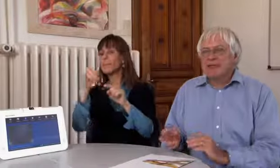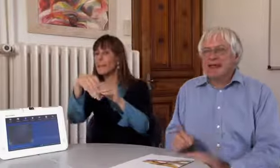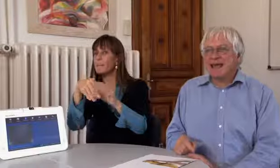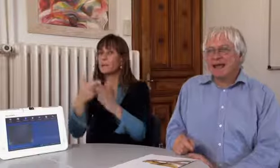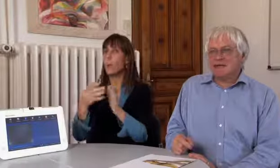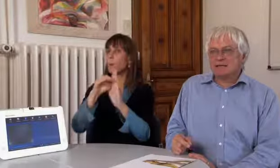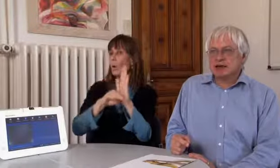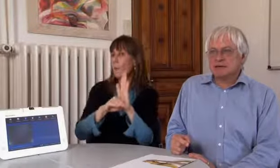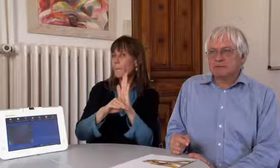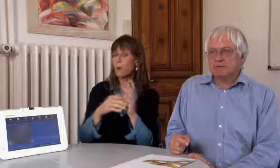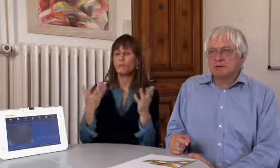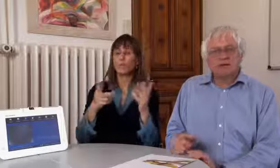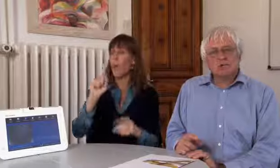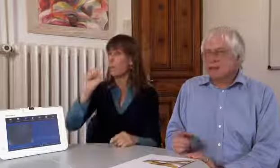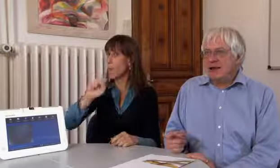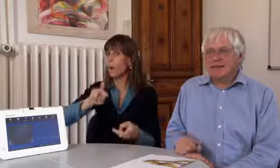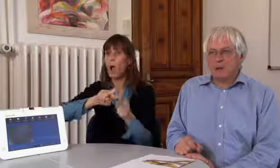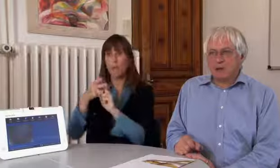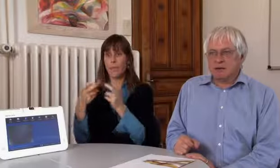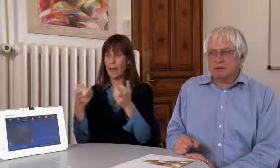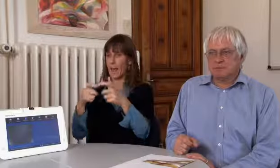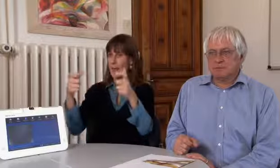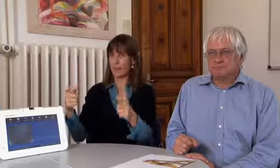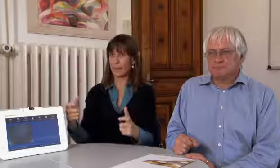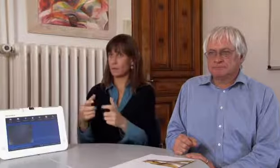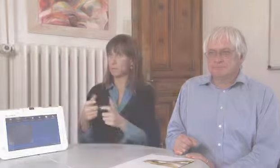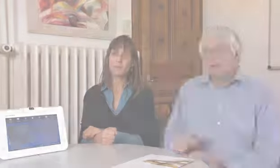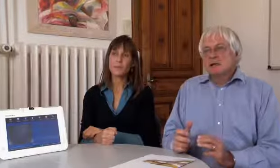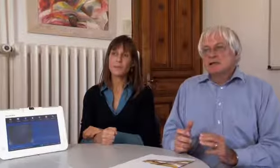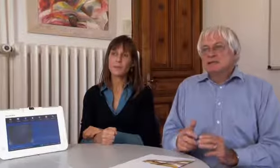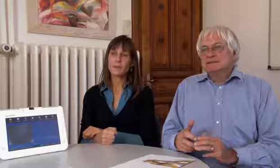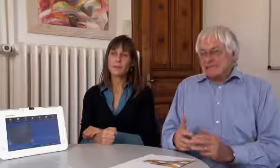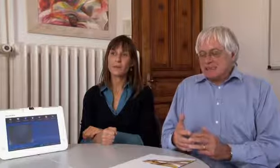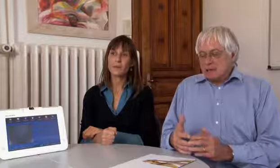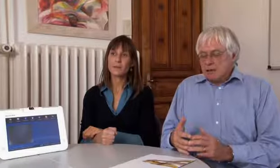der ein solches Programm hat. Das können andere Geräte sein, das spielt keine Rolle.